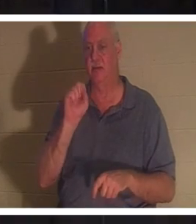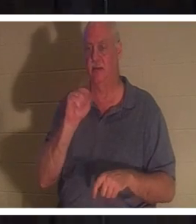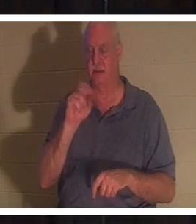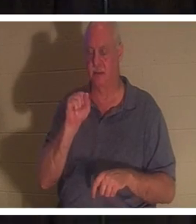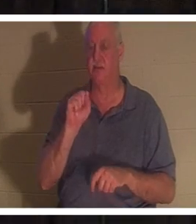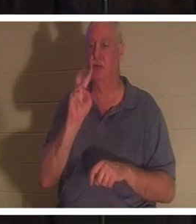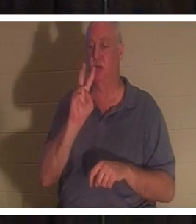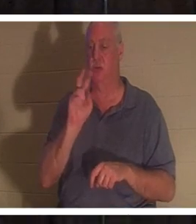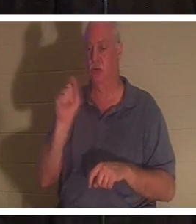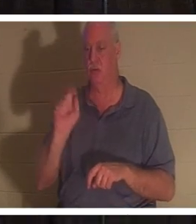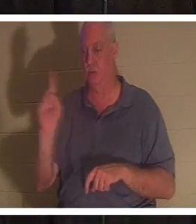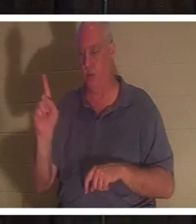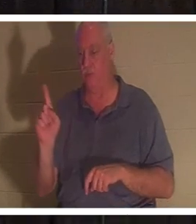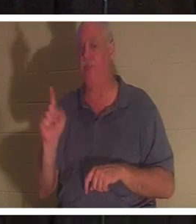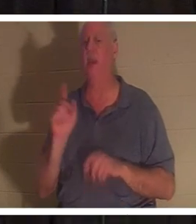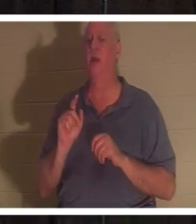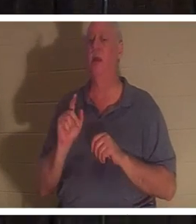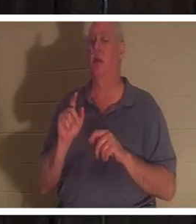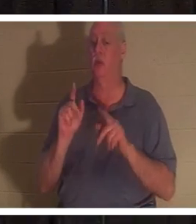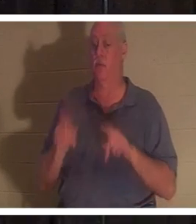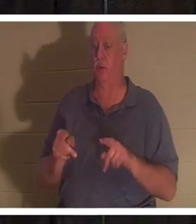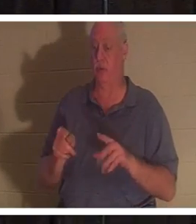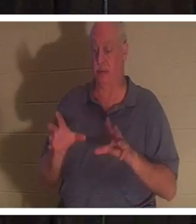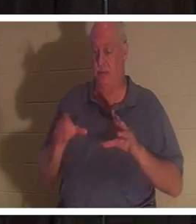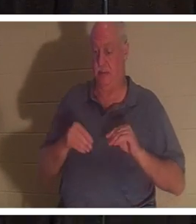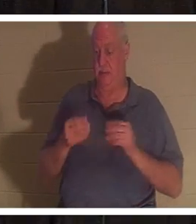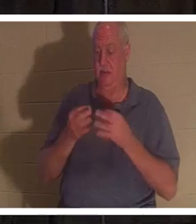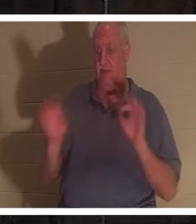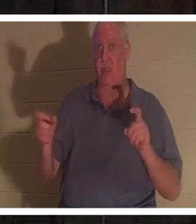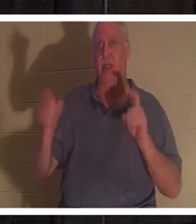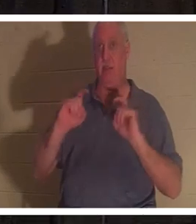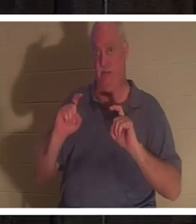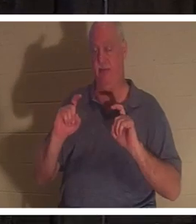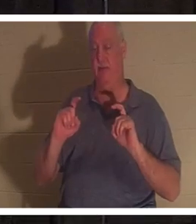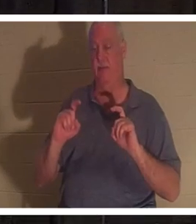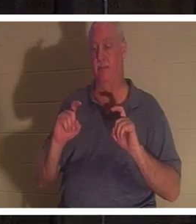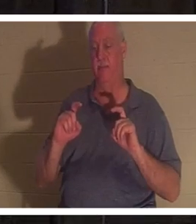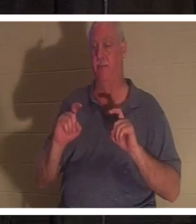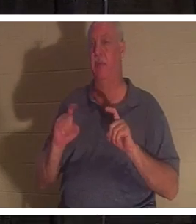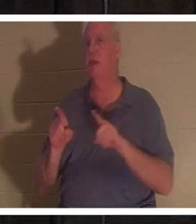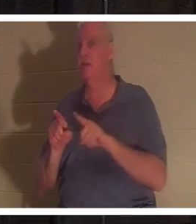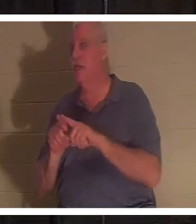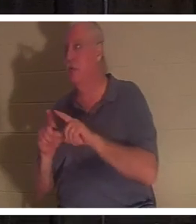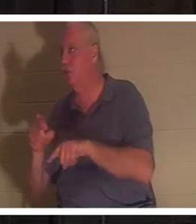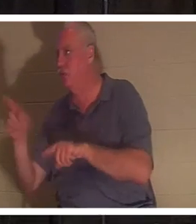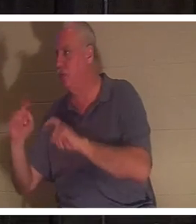ce cadeau gratuit, et c'est un cadeau tout comme vous offrez un cadeau à vos enfants à Noël. Ils n'ont